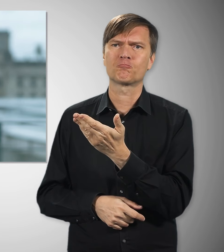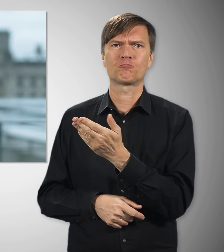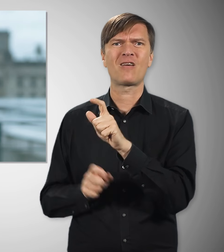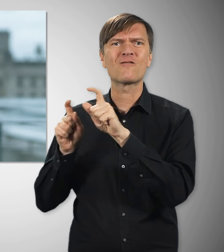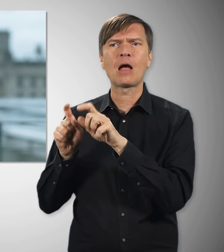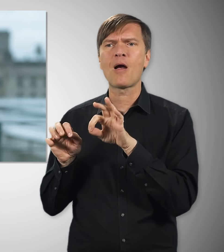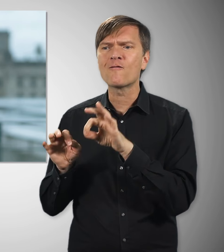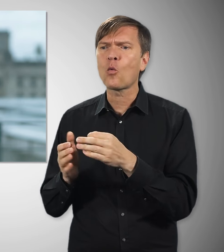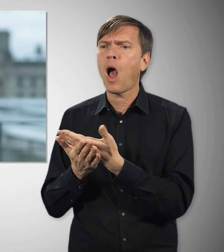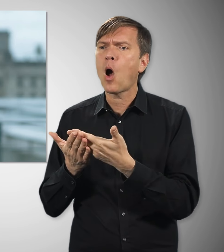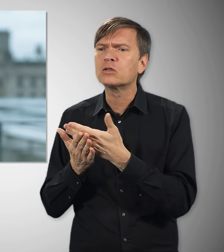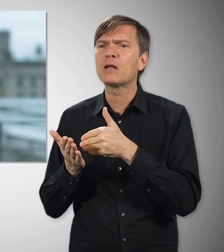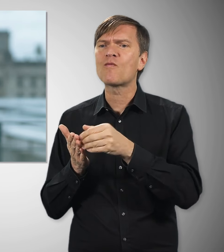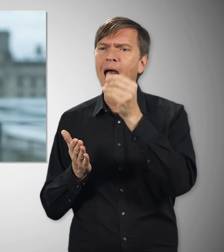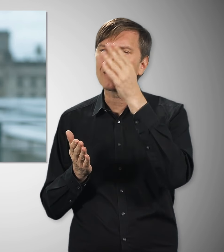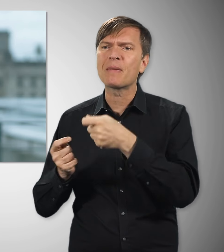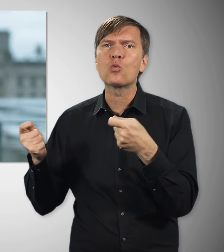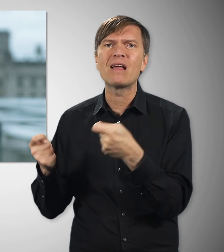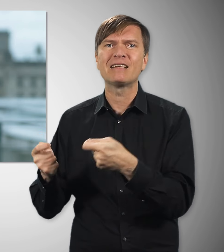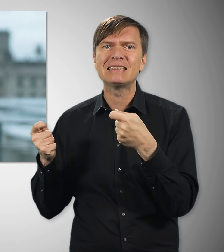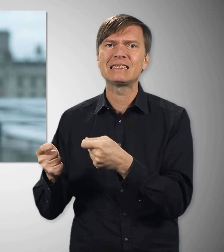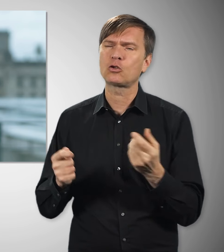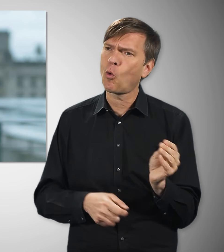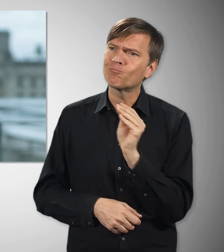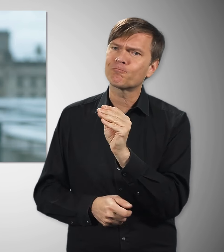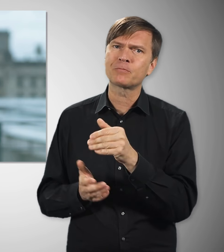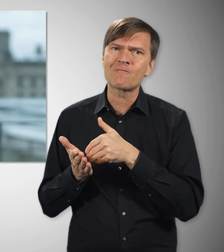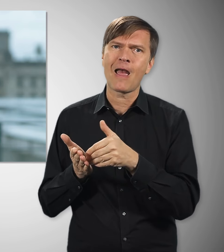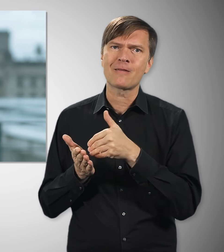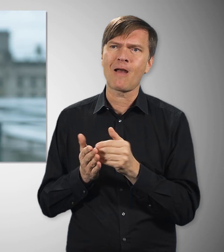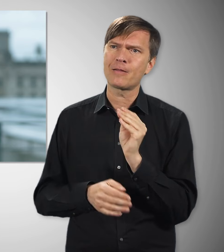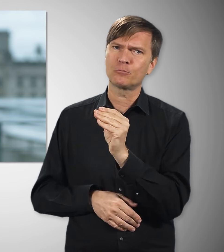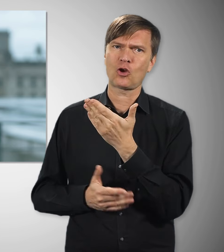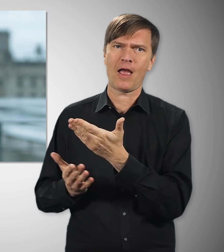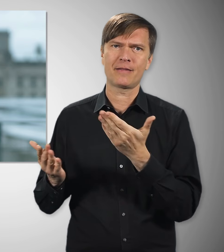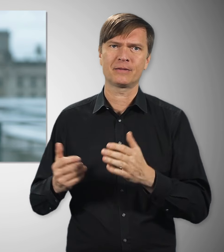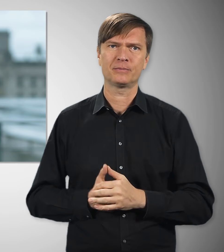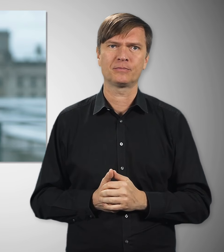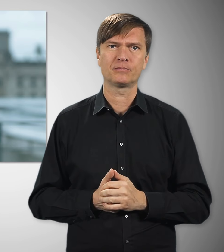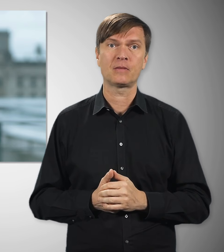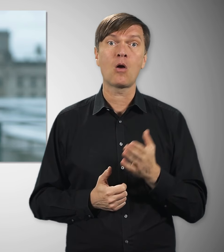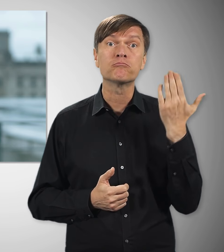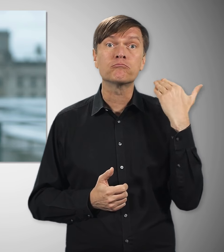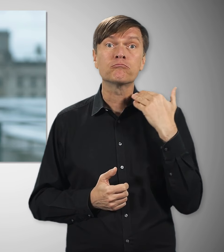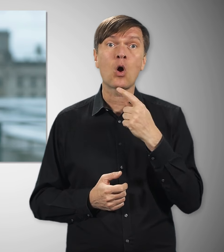dass die Unternehmen in die Aus- und Weiterbildung ihrer Beschäftigten investieren. Die Gewerkschaften waren auch zur Stelle,